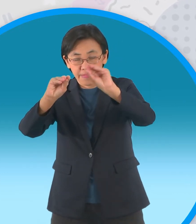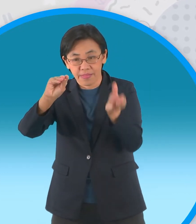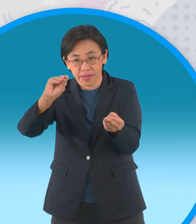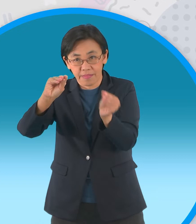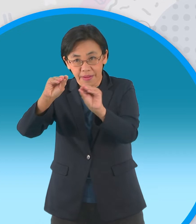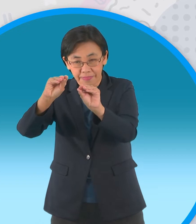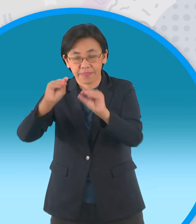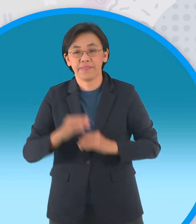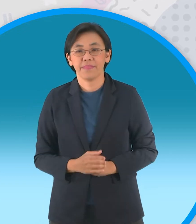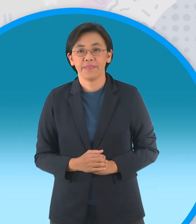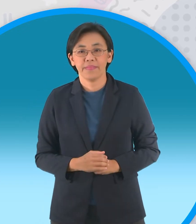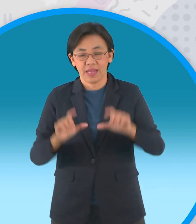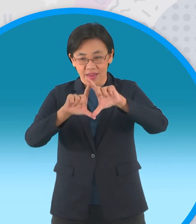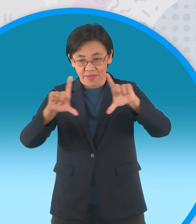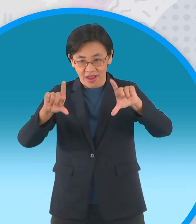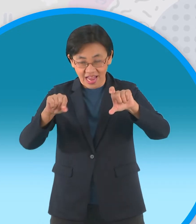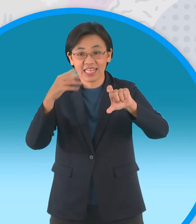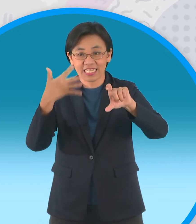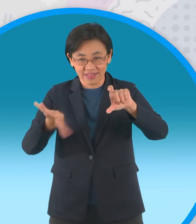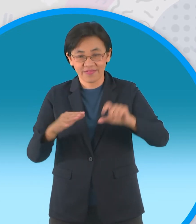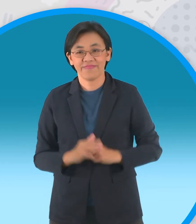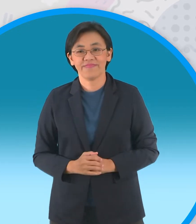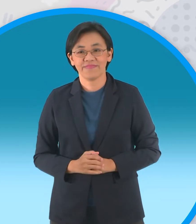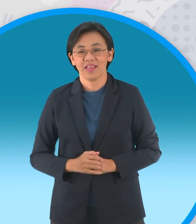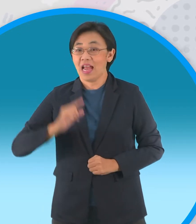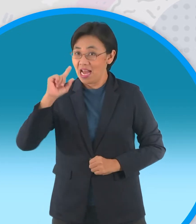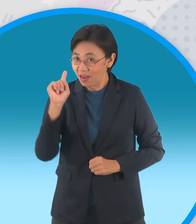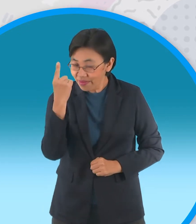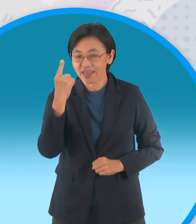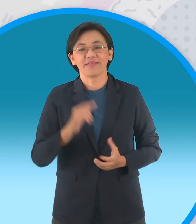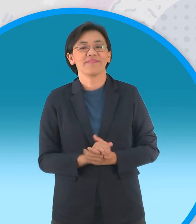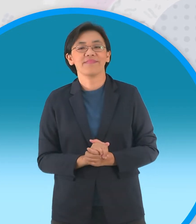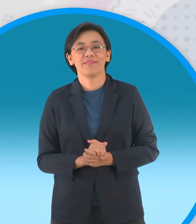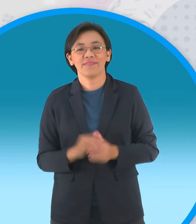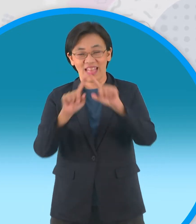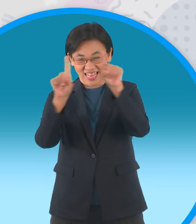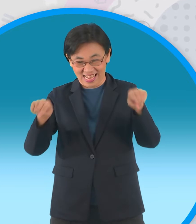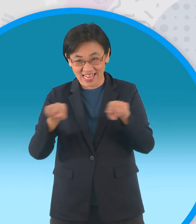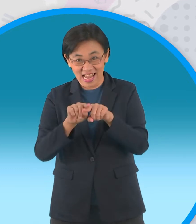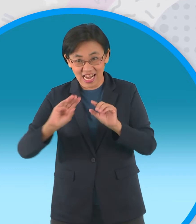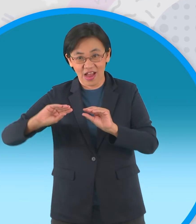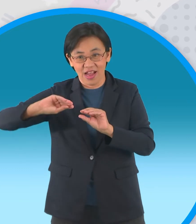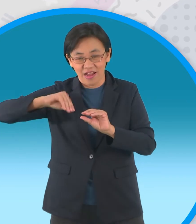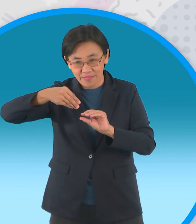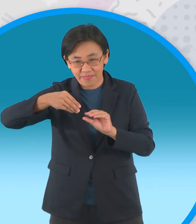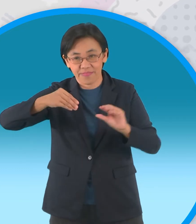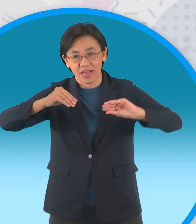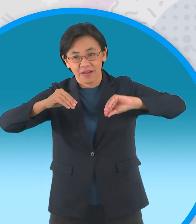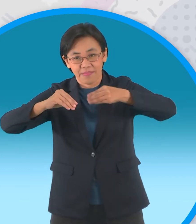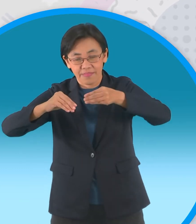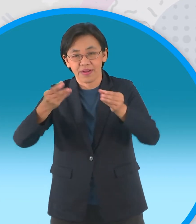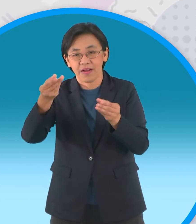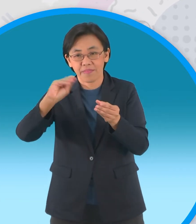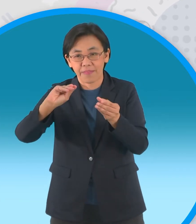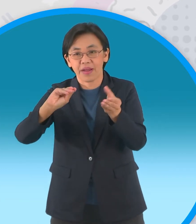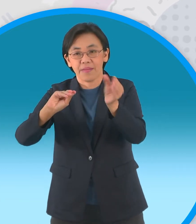เสร็จแล้วแล้วรอบแรกนะครับต่อไปรอบที่สอง ครับพับมุมทั้งสี่เข้าหาจุดกึ่งกลาง